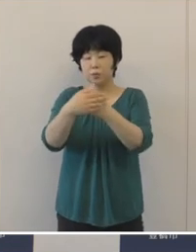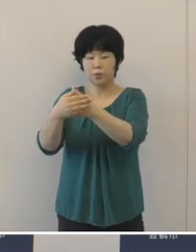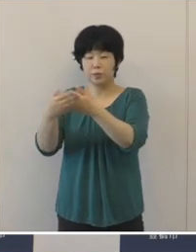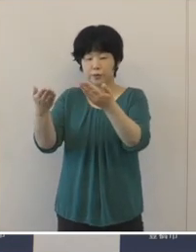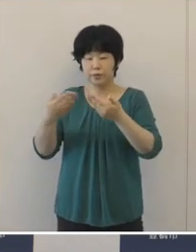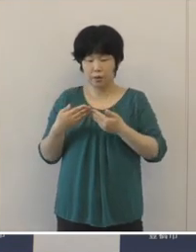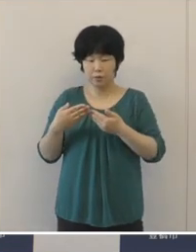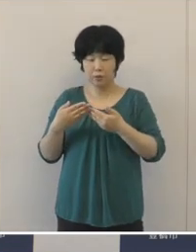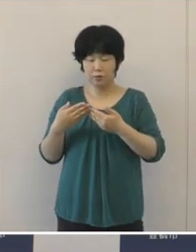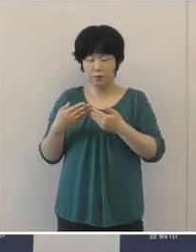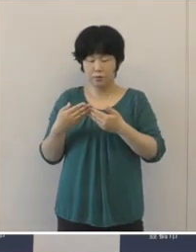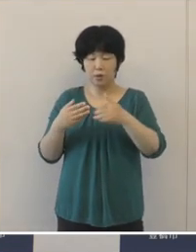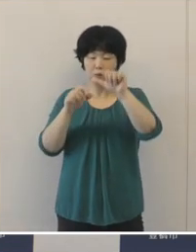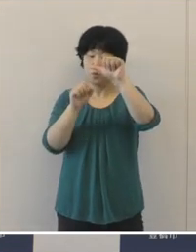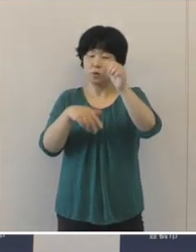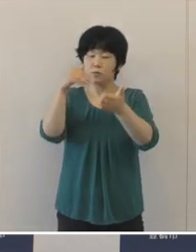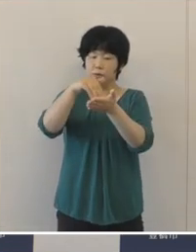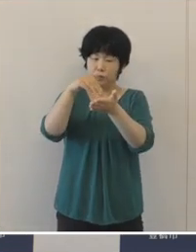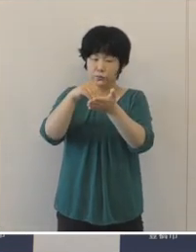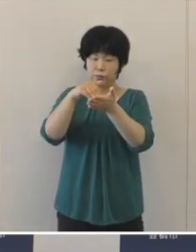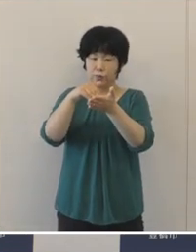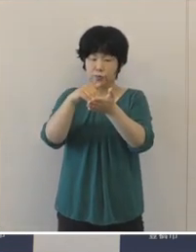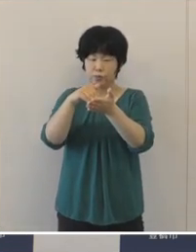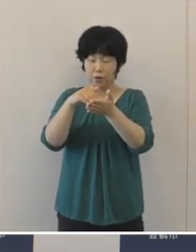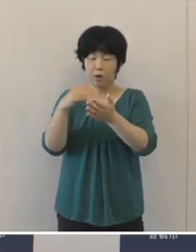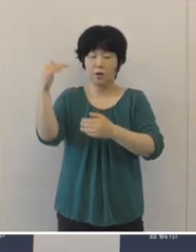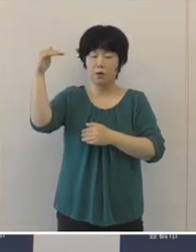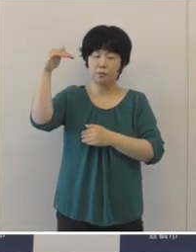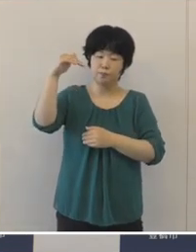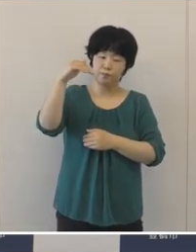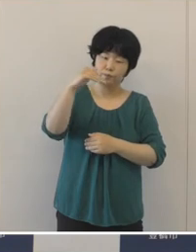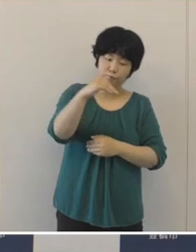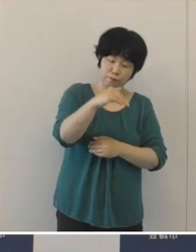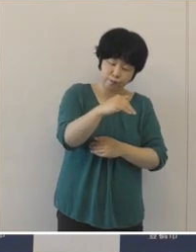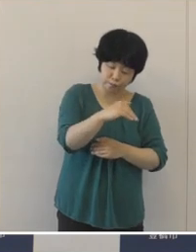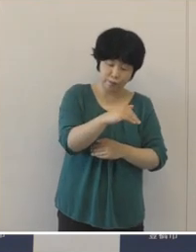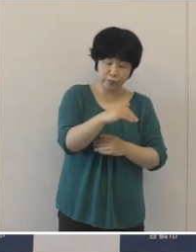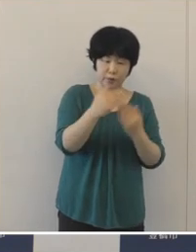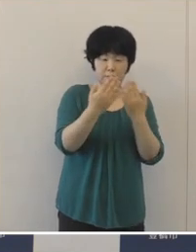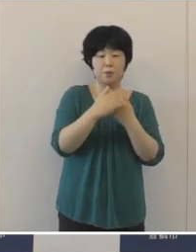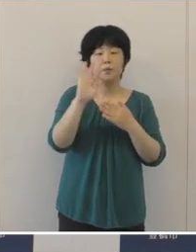5月下旬から減少傾向に転じてきたわけでありますけれども、